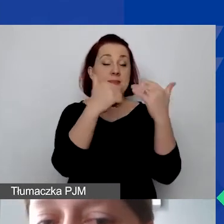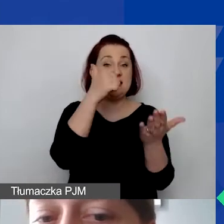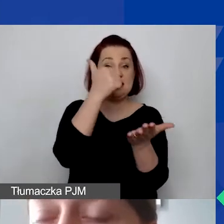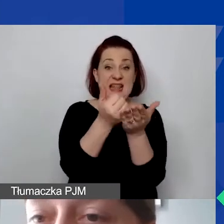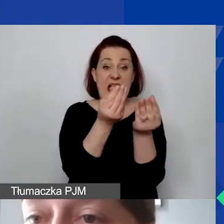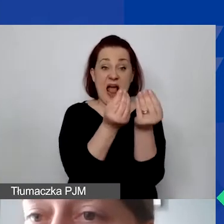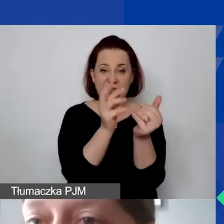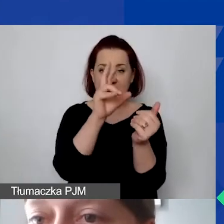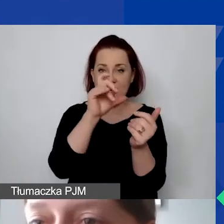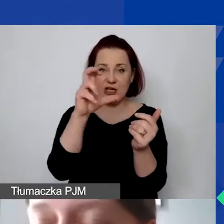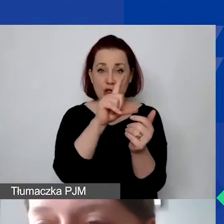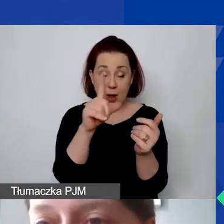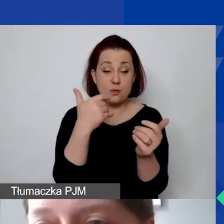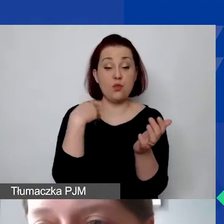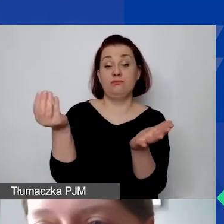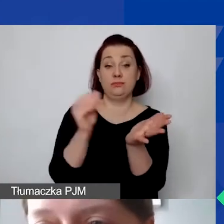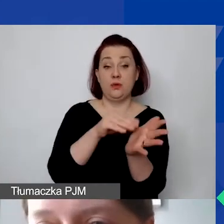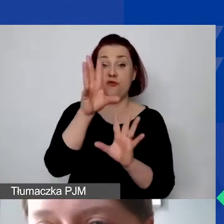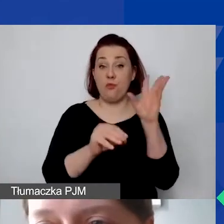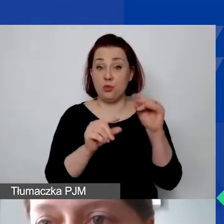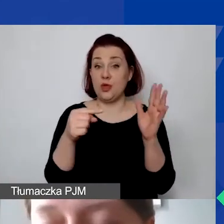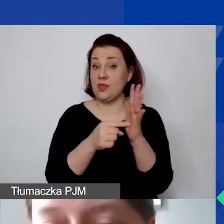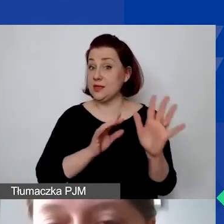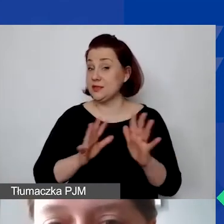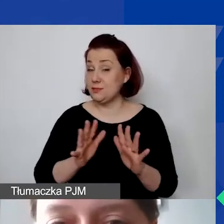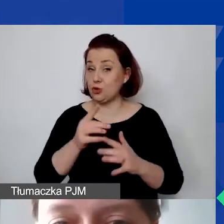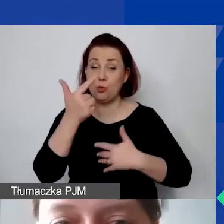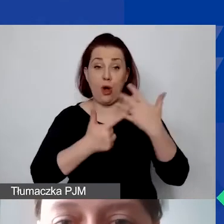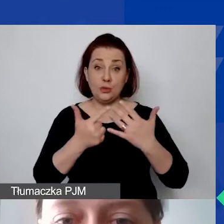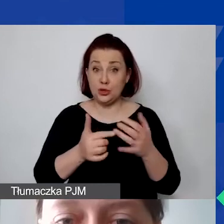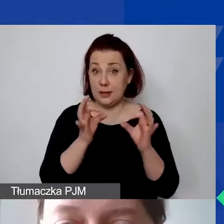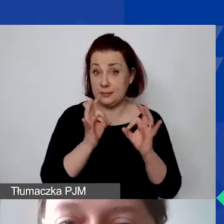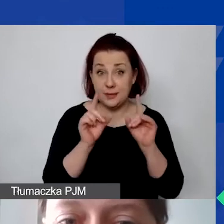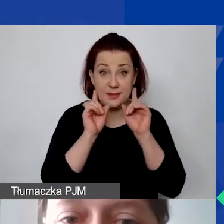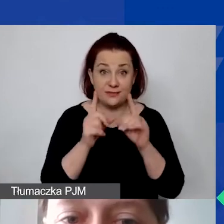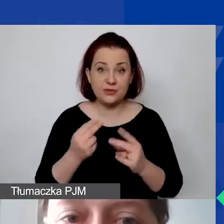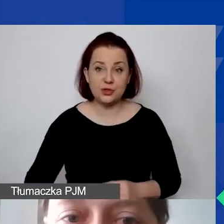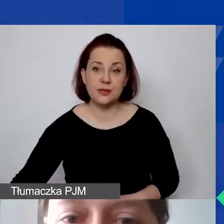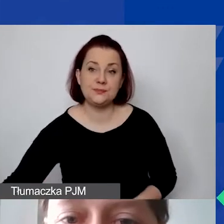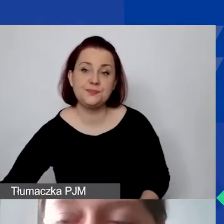Czy ten sposób kalkulacji jest wiarygodny? To jest bardzo istotne. Tutaj podaję przykłady.